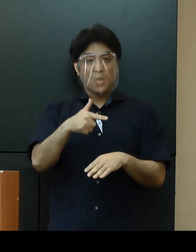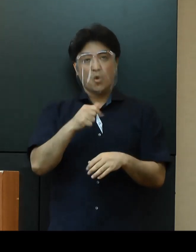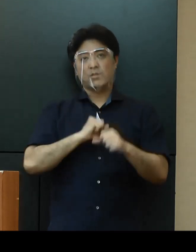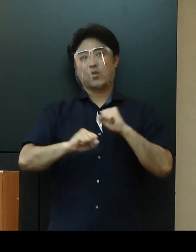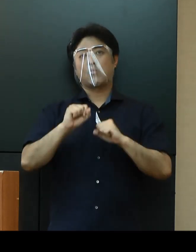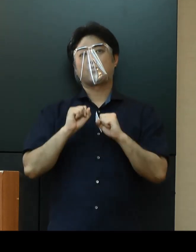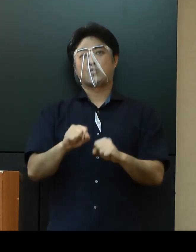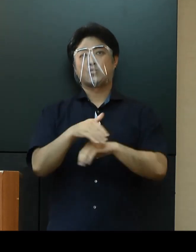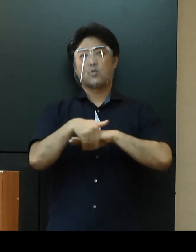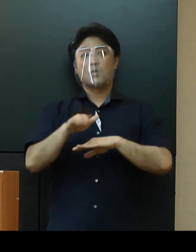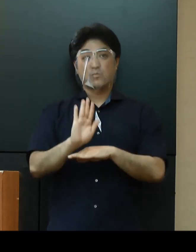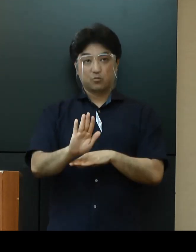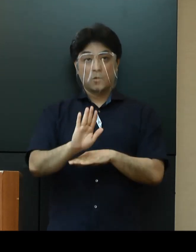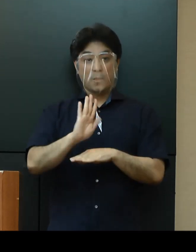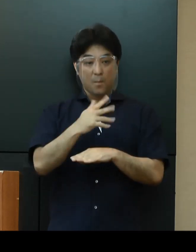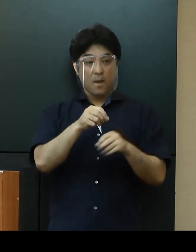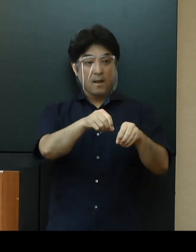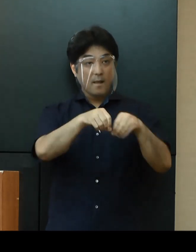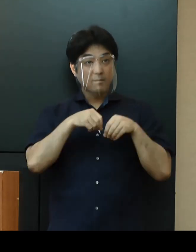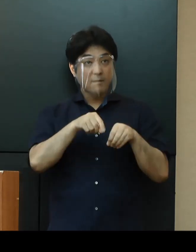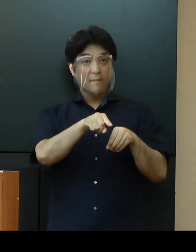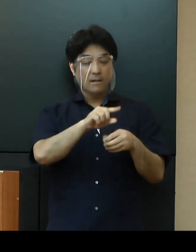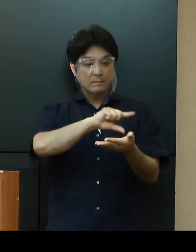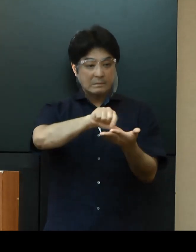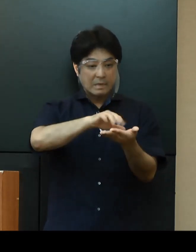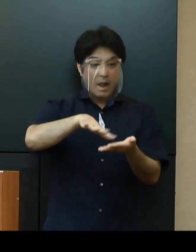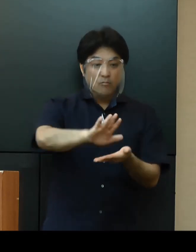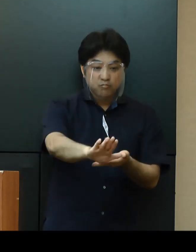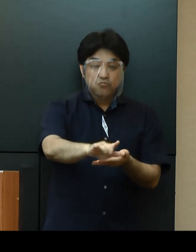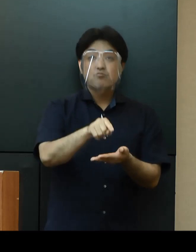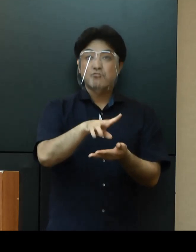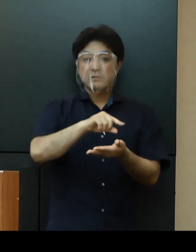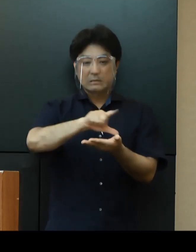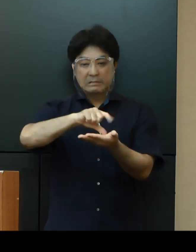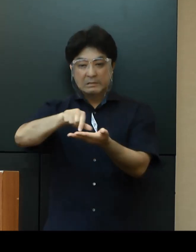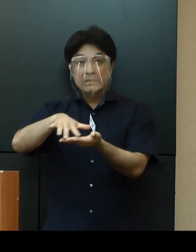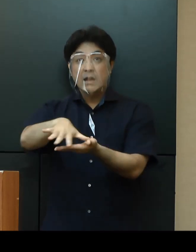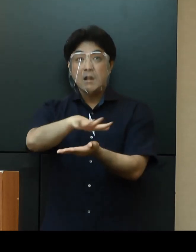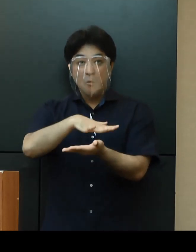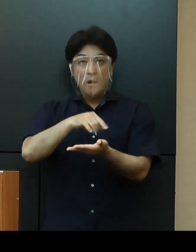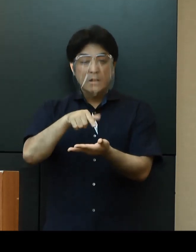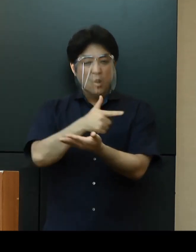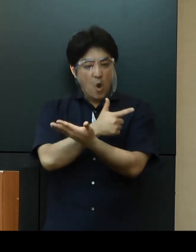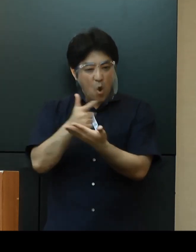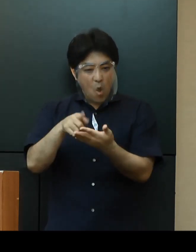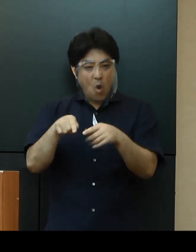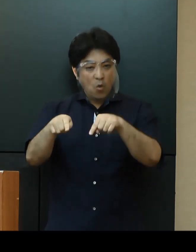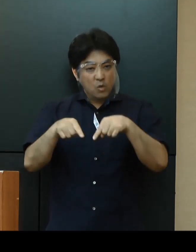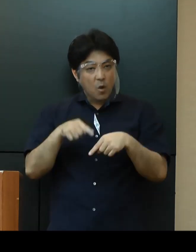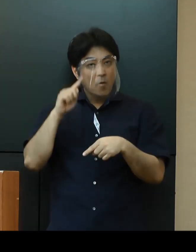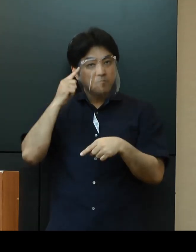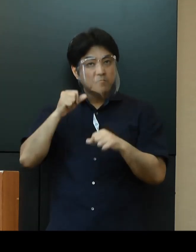ただし、感染が確認されている地域においては、感染状況を勘案して分散登校の実施を検討いたします